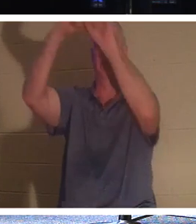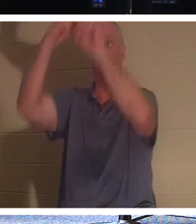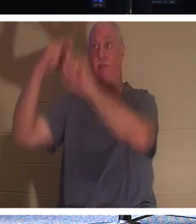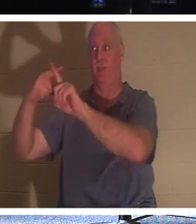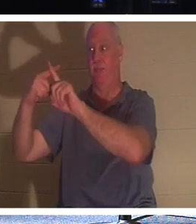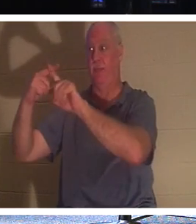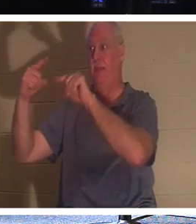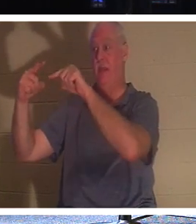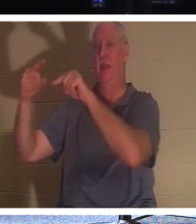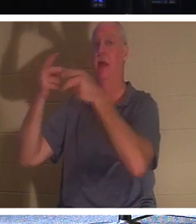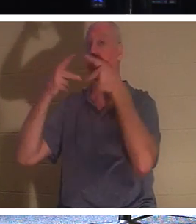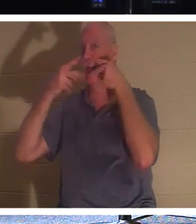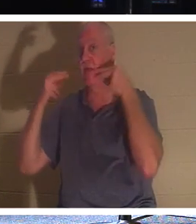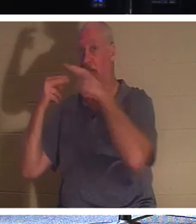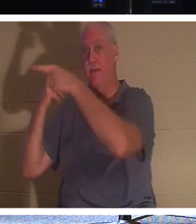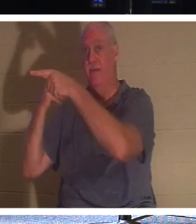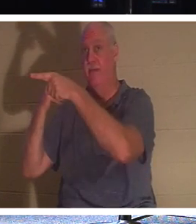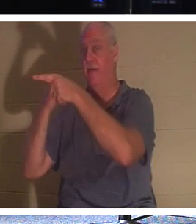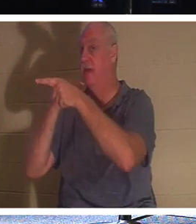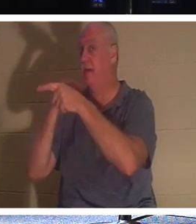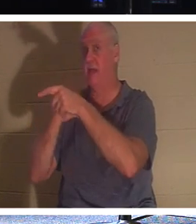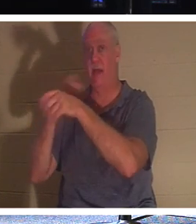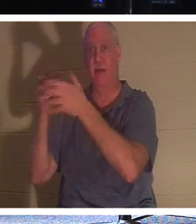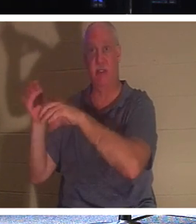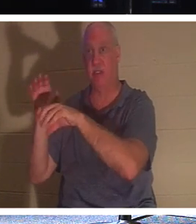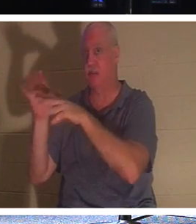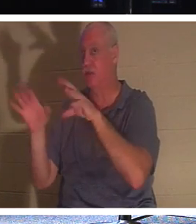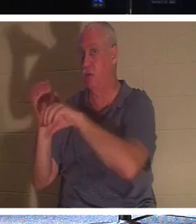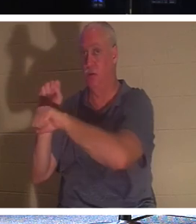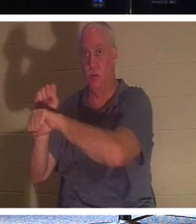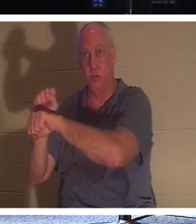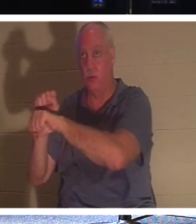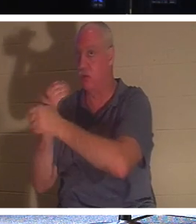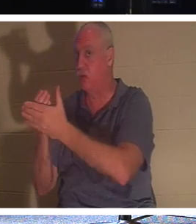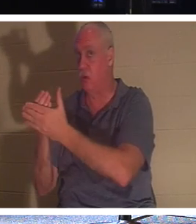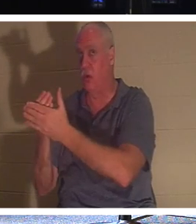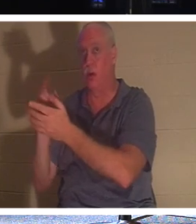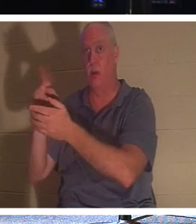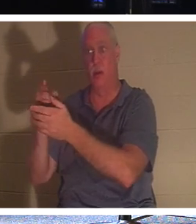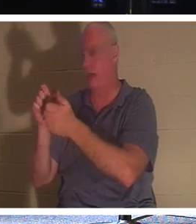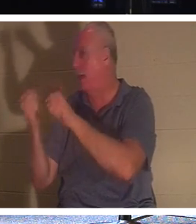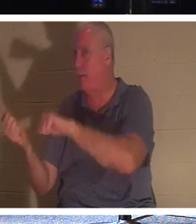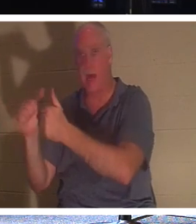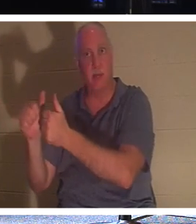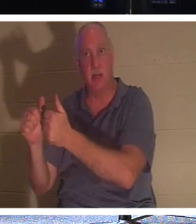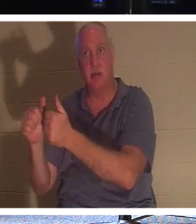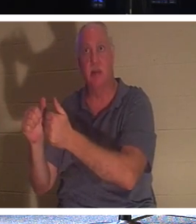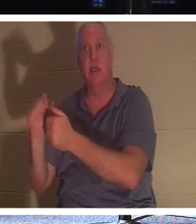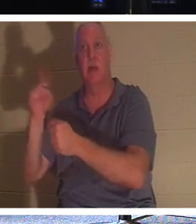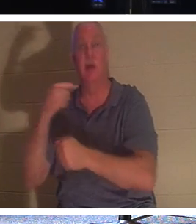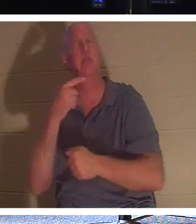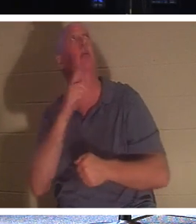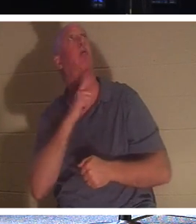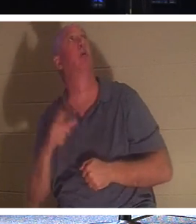Er ließ sich nicht einmal taufen. Er sagte nur: „Herr, gedenke meiner, wenn Du in Dein Königreich kommst.“ Und